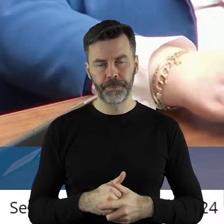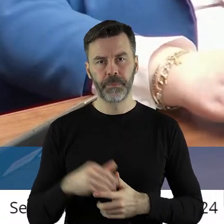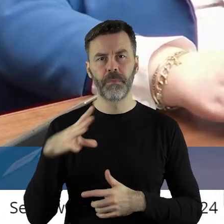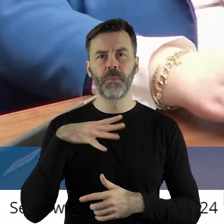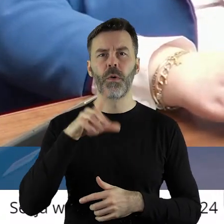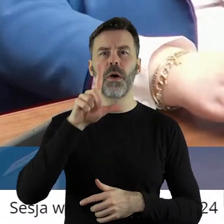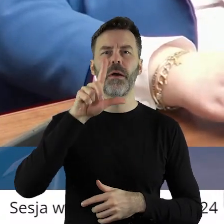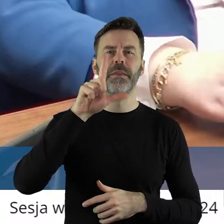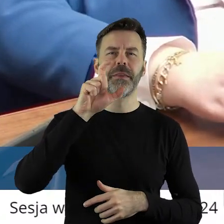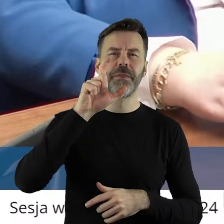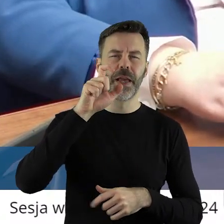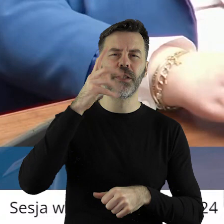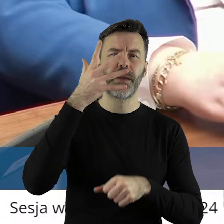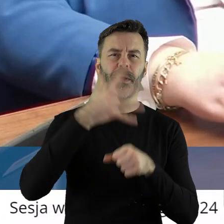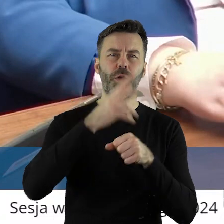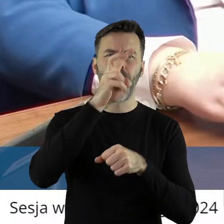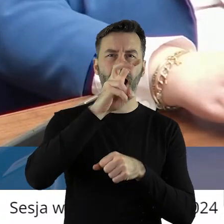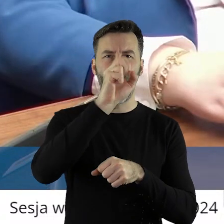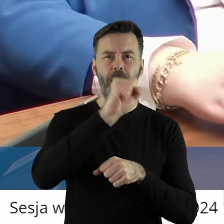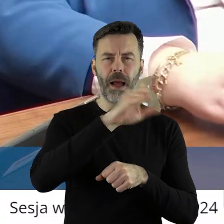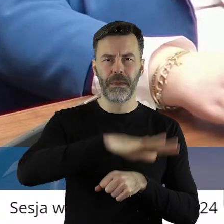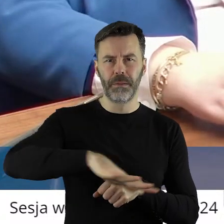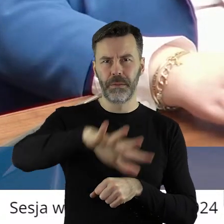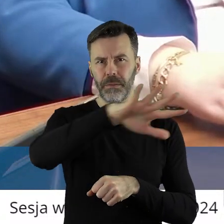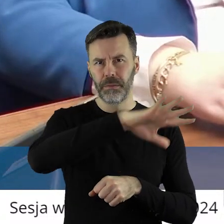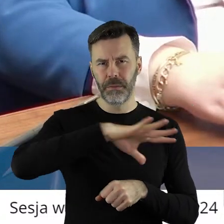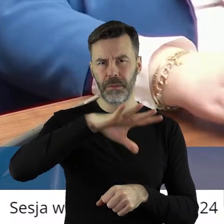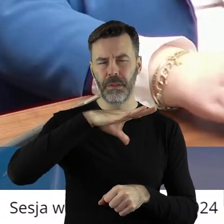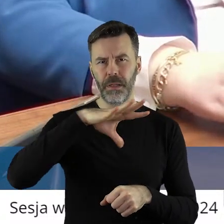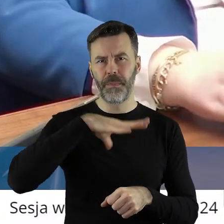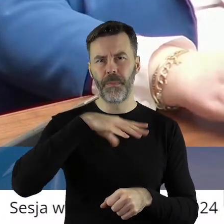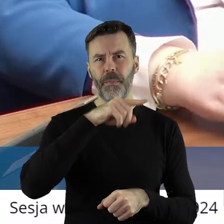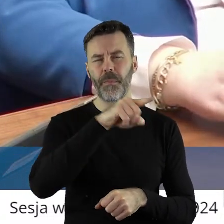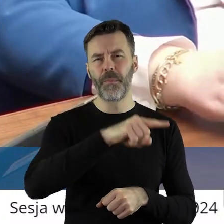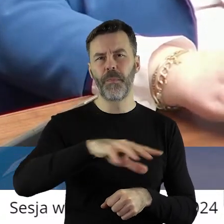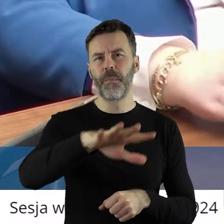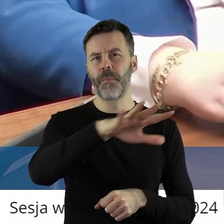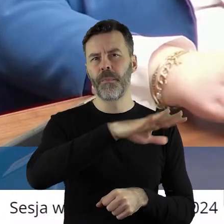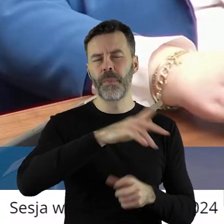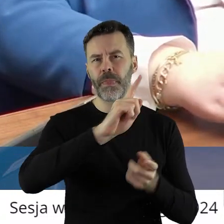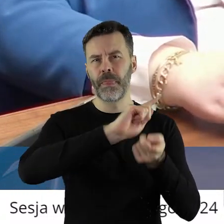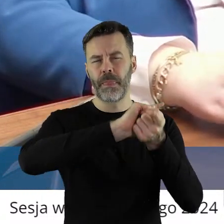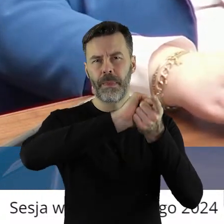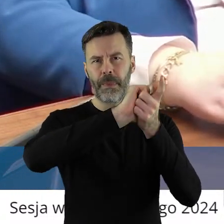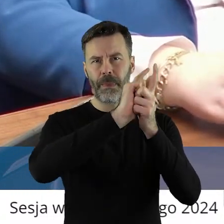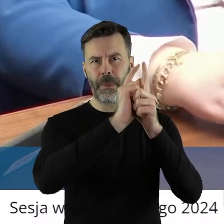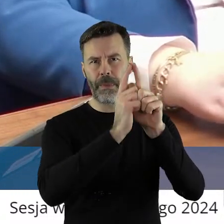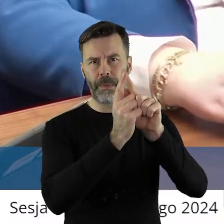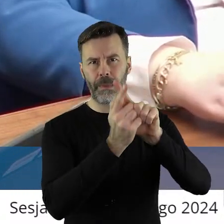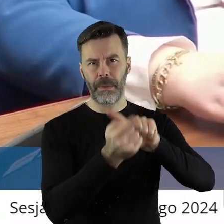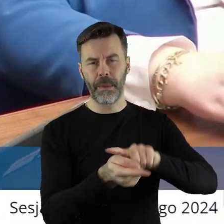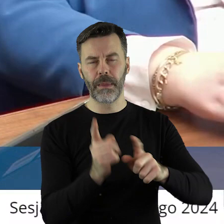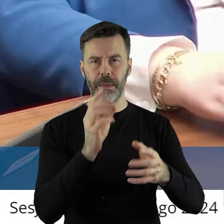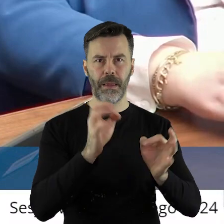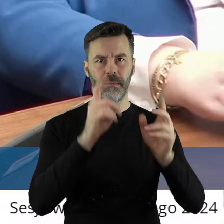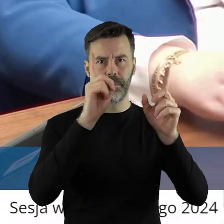250 ha zostało zrestrukturyzowany, jest w trakcie przetargów.